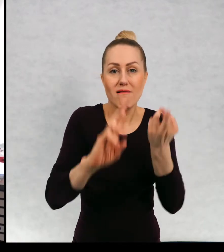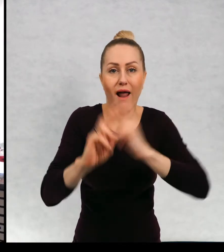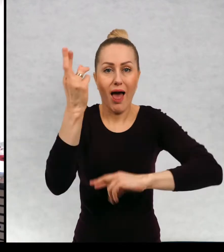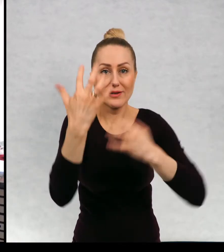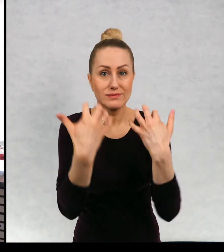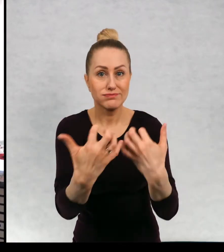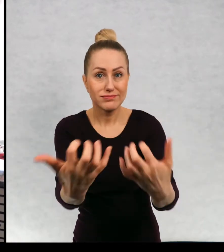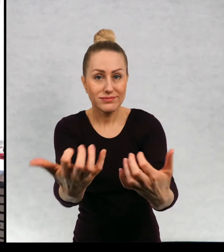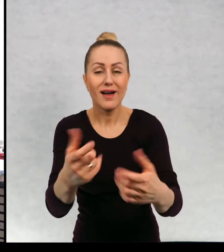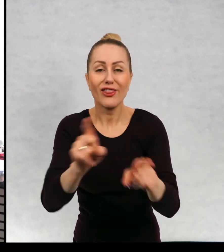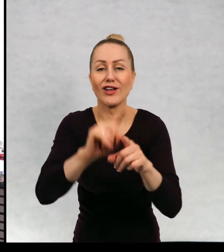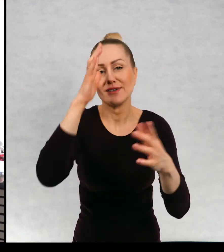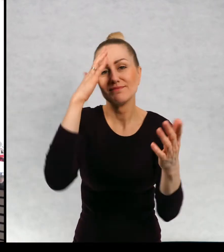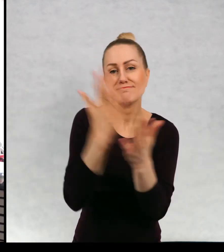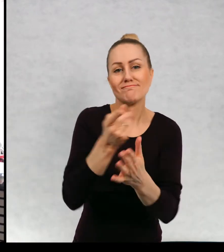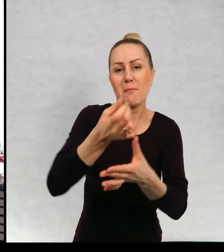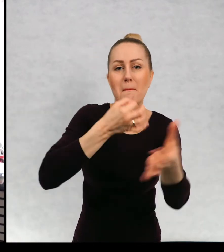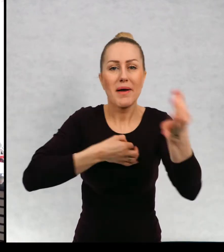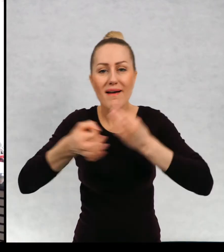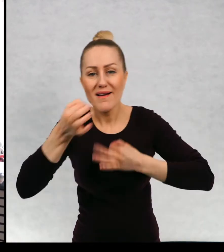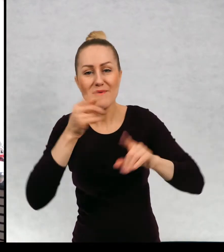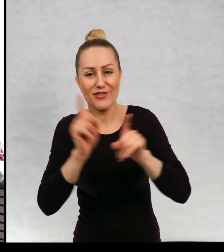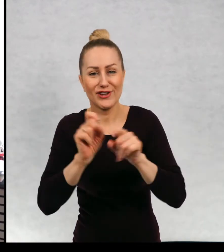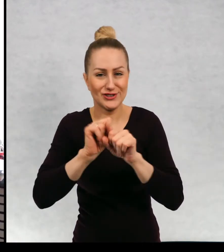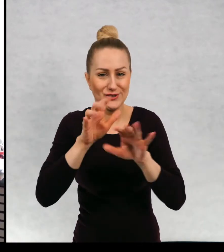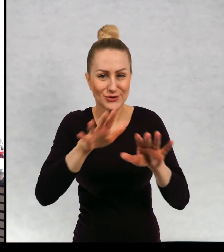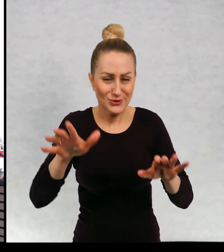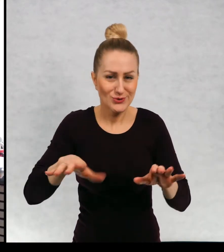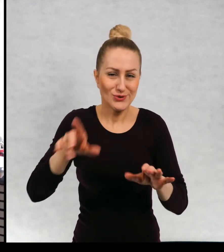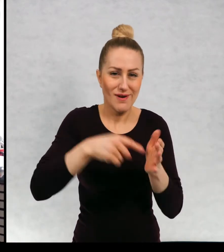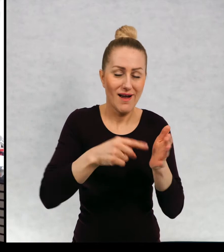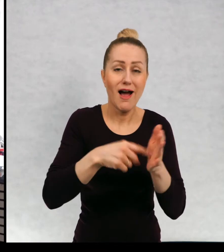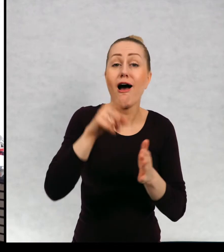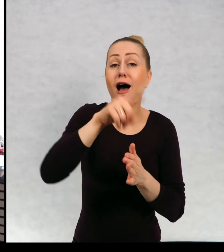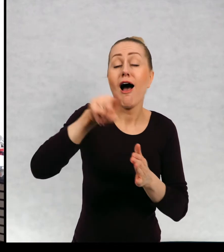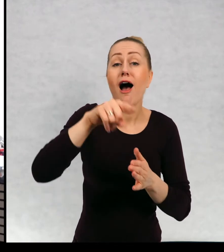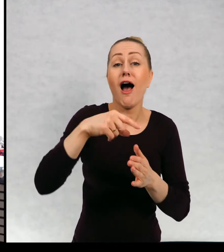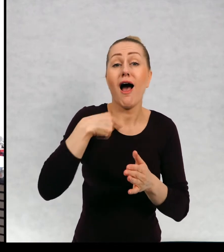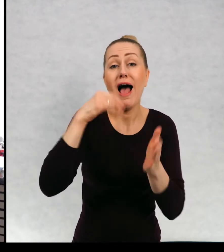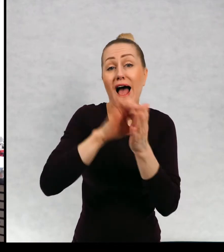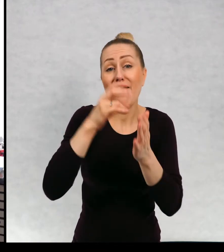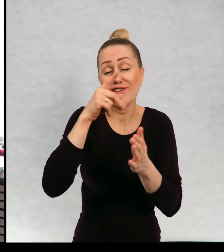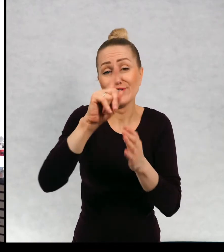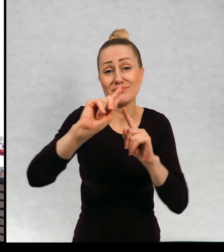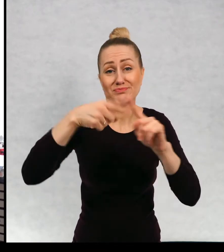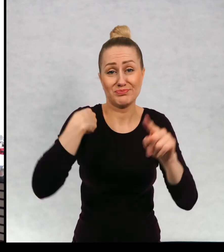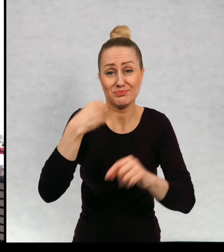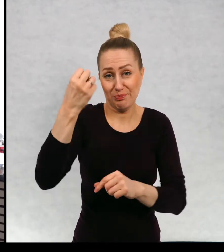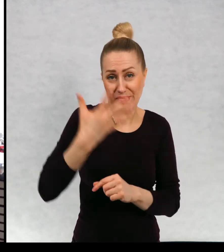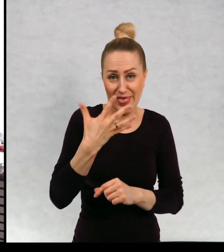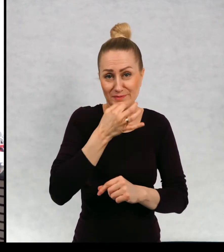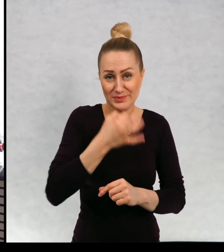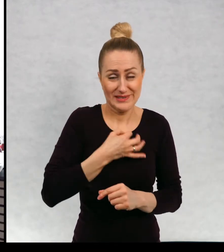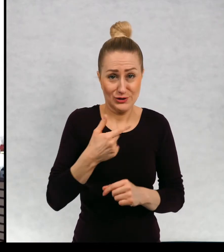zwykle są jakieś spontaniczne pytania. Dostałam od Was pięć pytań, nie jest to zbyt dużo, ale ja to rozumiem.